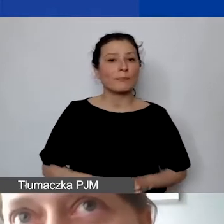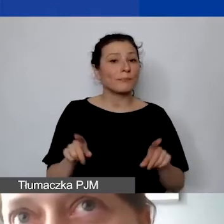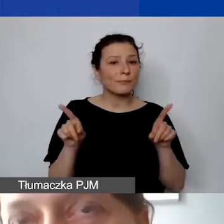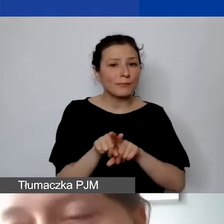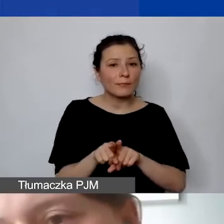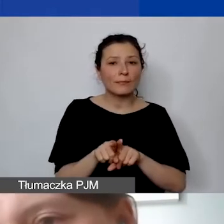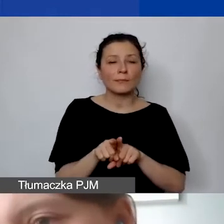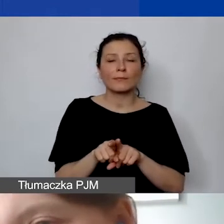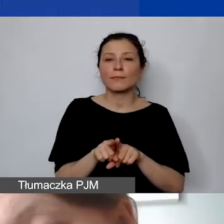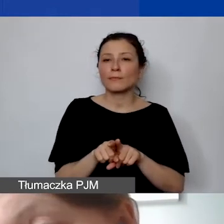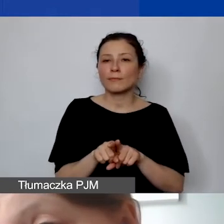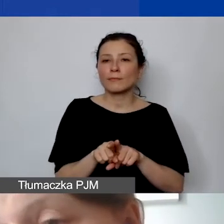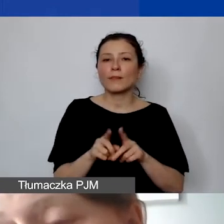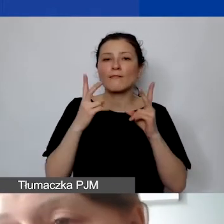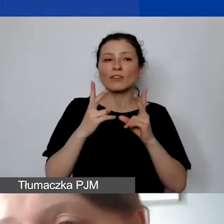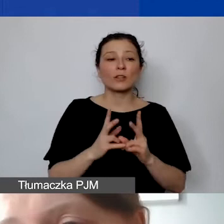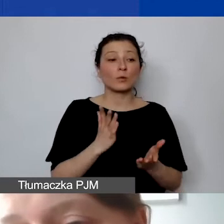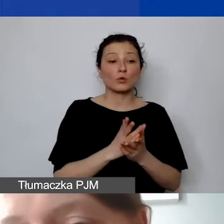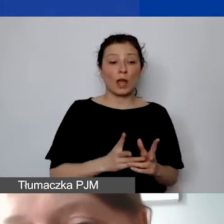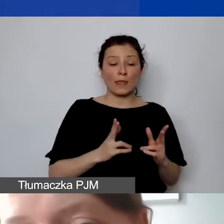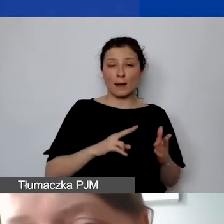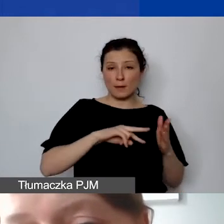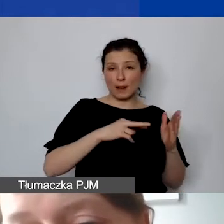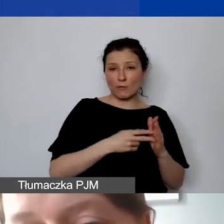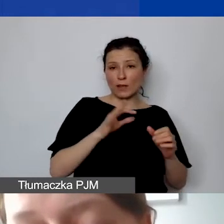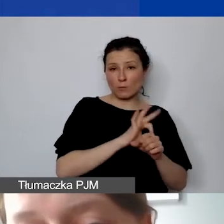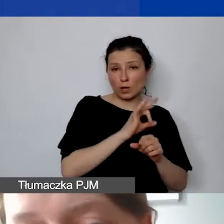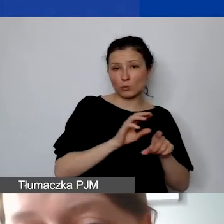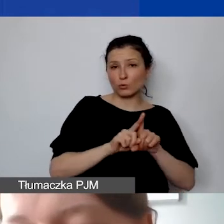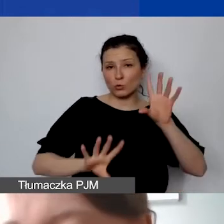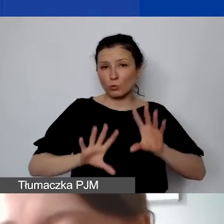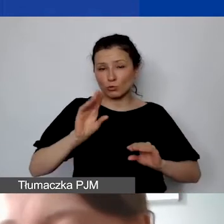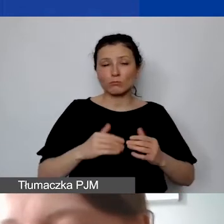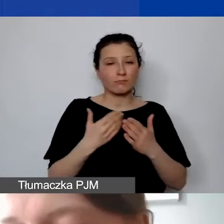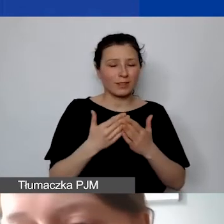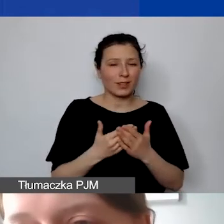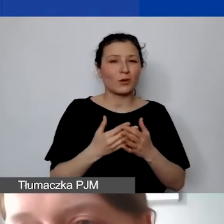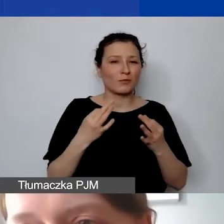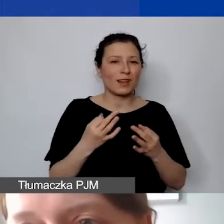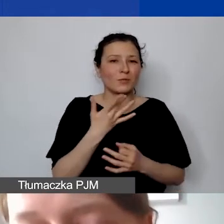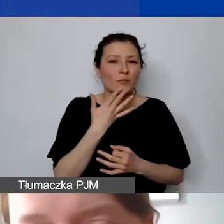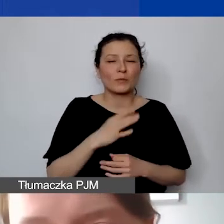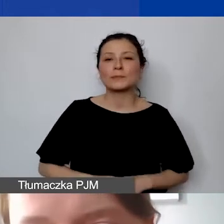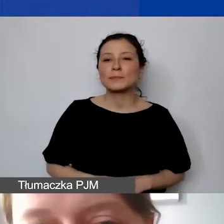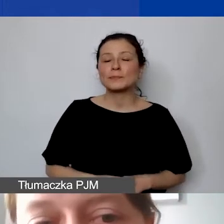już na poziomie planowania państwa projektów i budżetu, dlatego wspominamy o tym wcześniej.